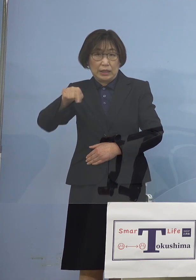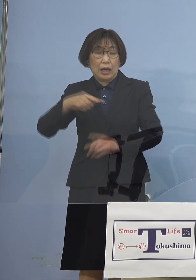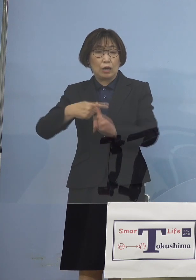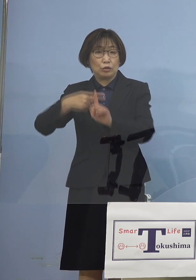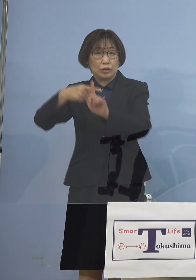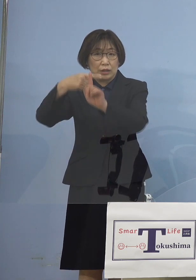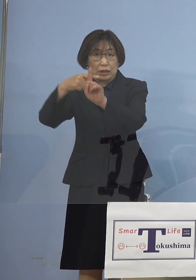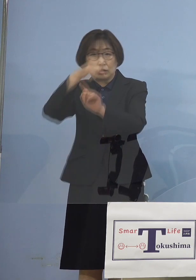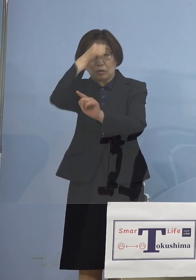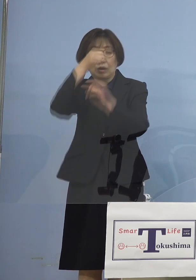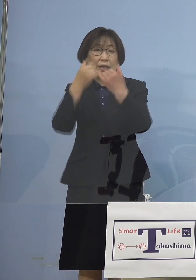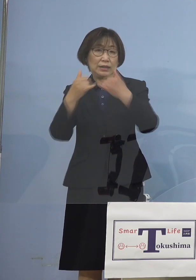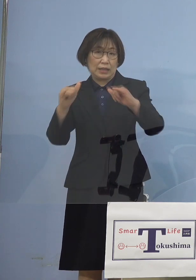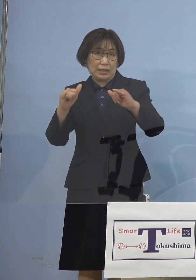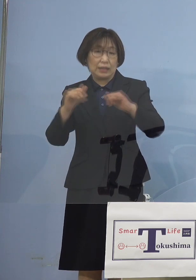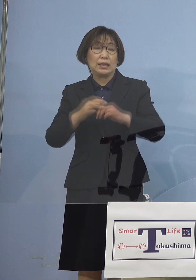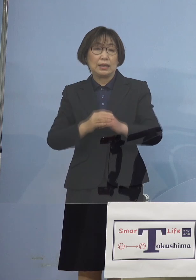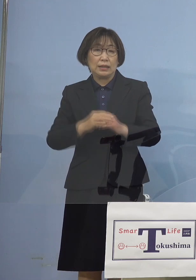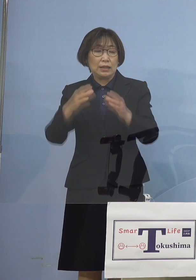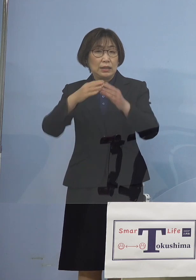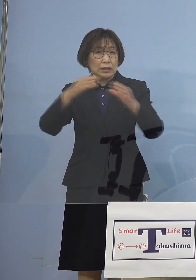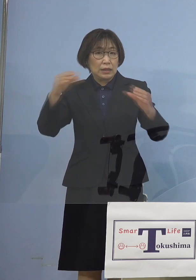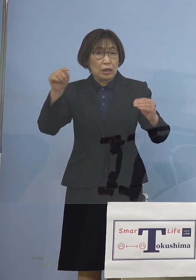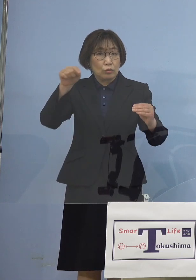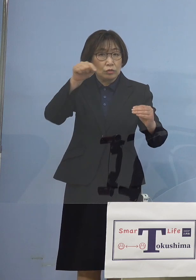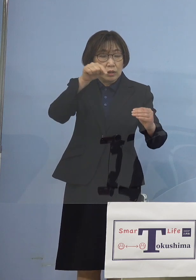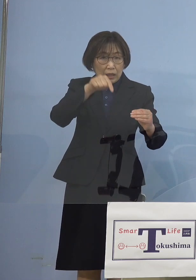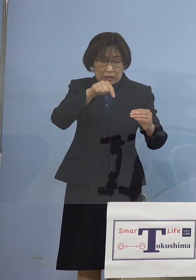全国ではその時点では 4番目に少ない県